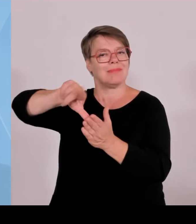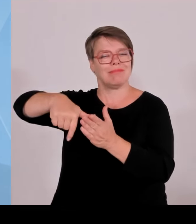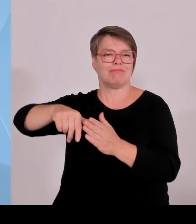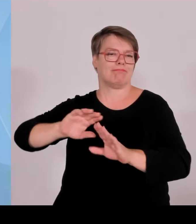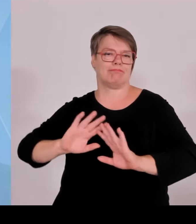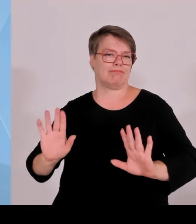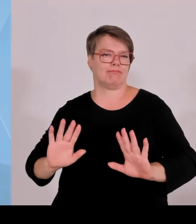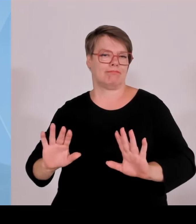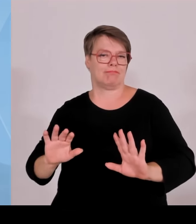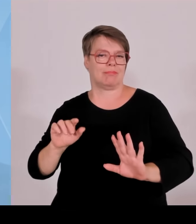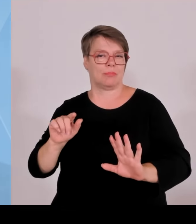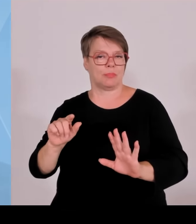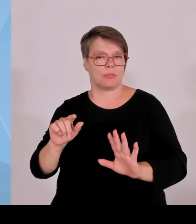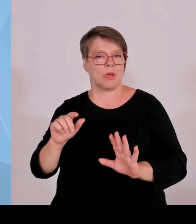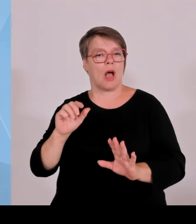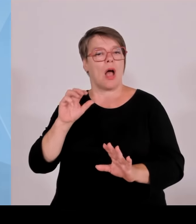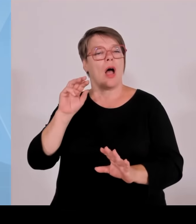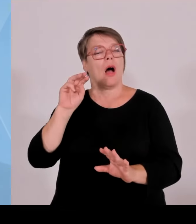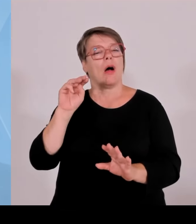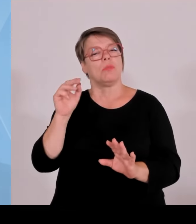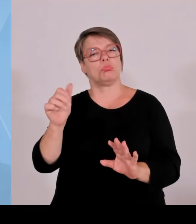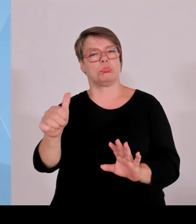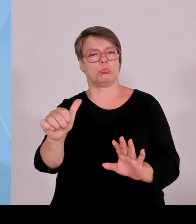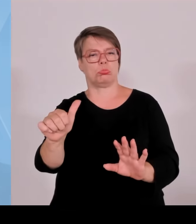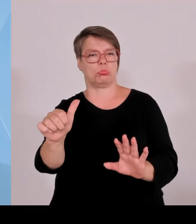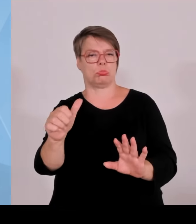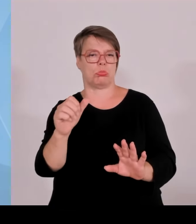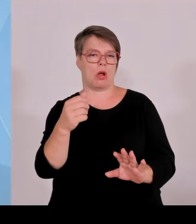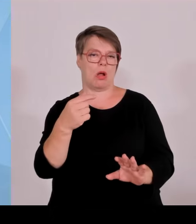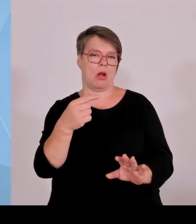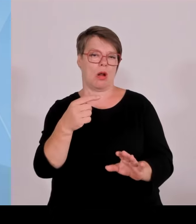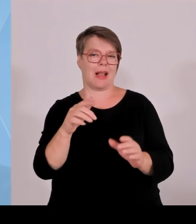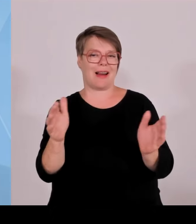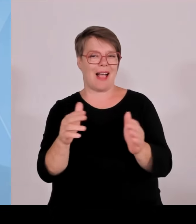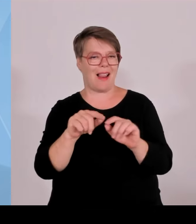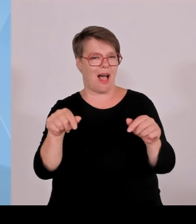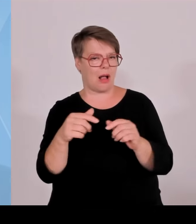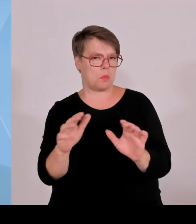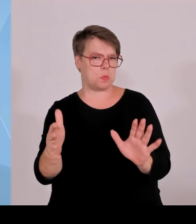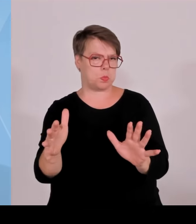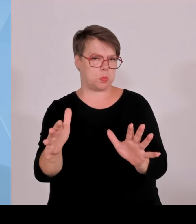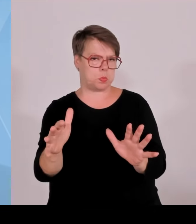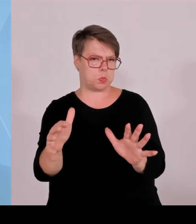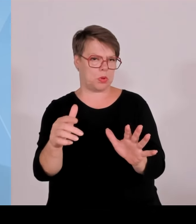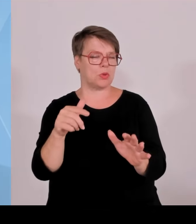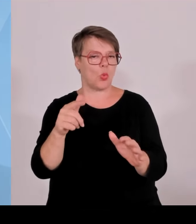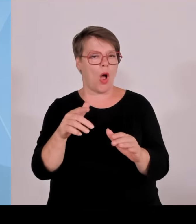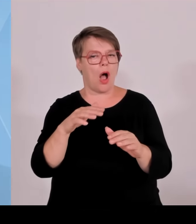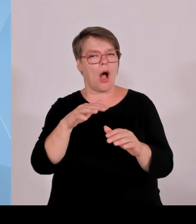Ort zu verbessern, um die zu entschädigen, die dann neben so einer Anlage wohnen und eben vor allem auch die Kommune zu